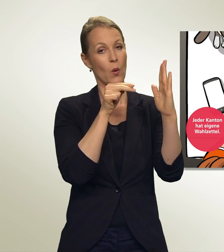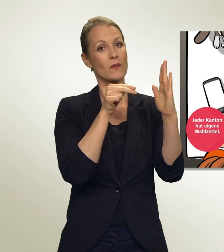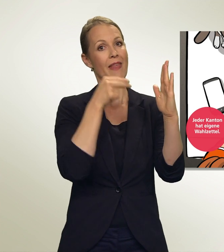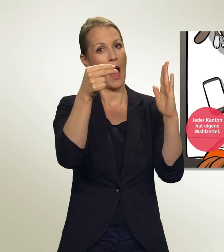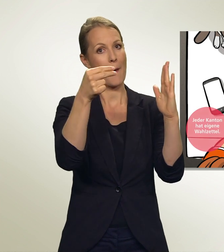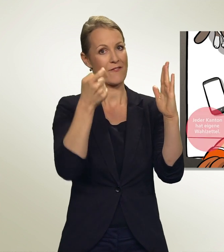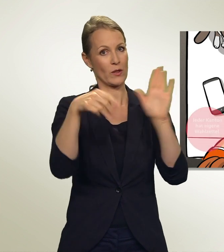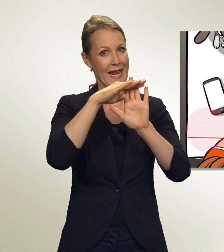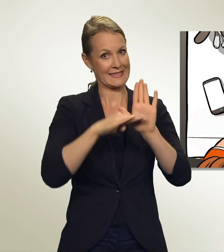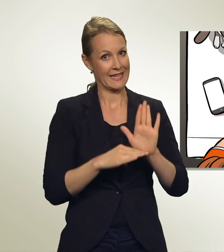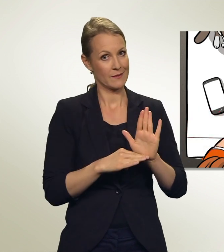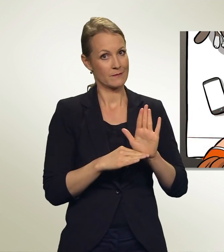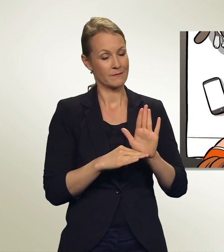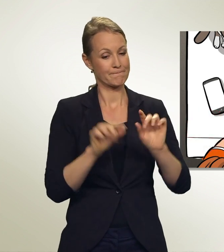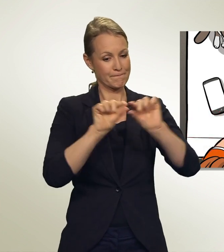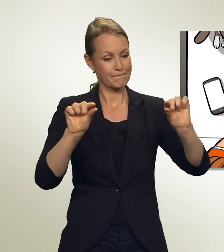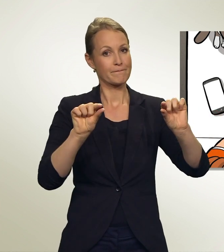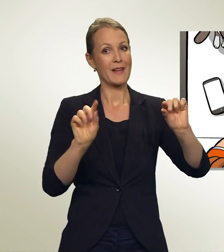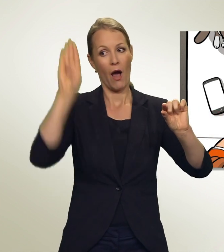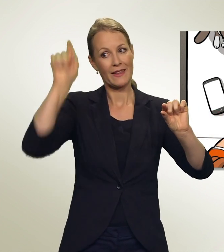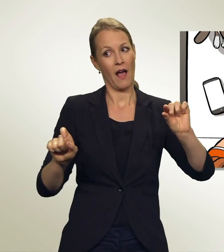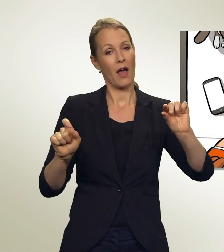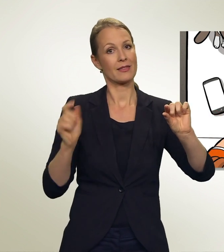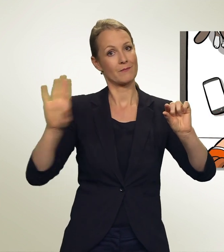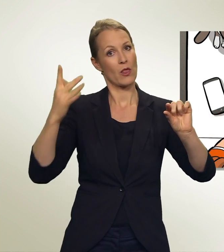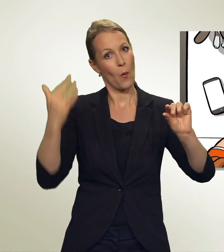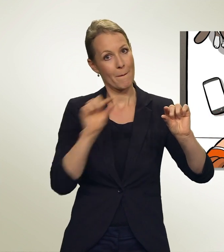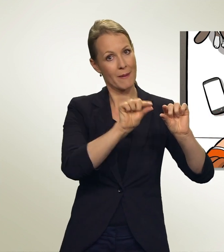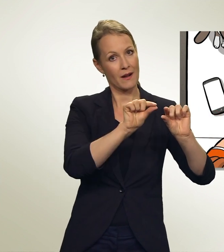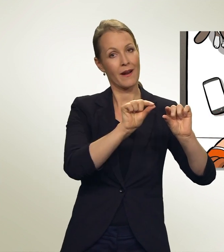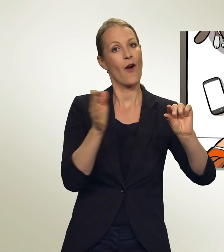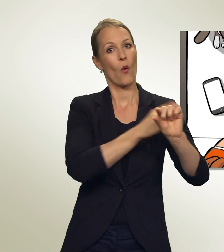Hier siehst Du: Kandidatennummer, Vorname, Name, Wohnort.